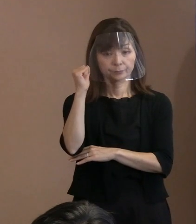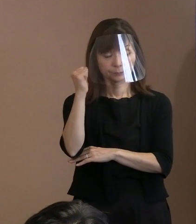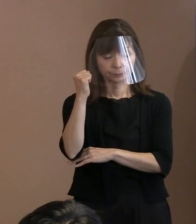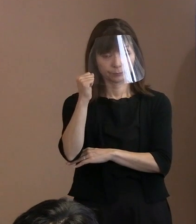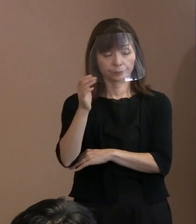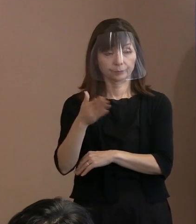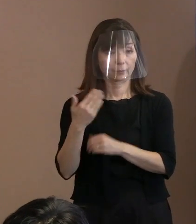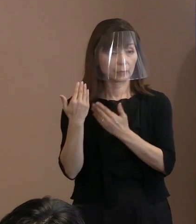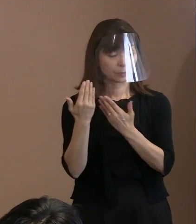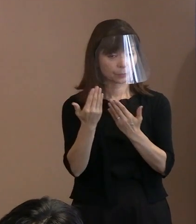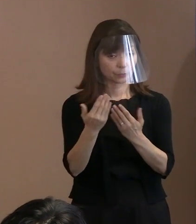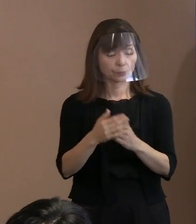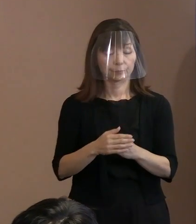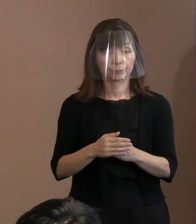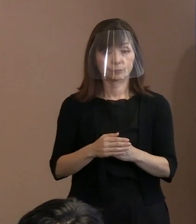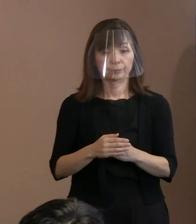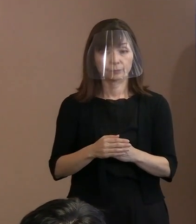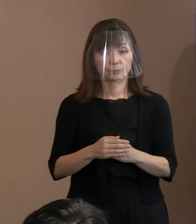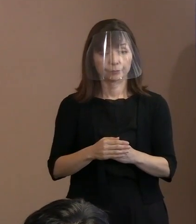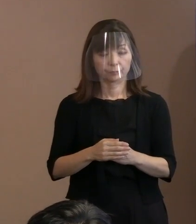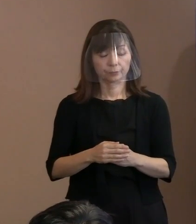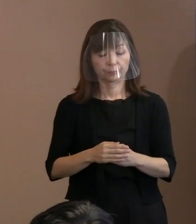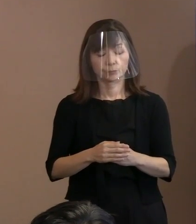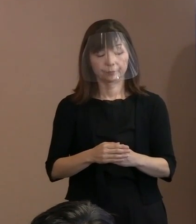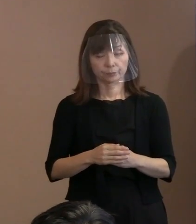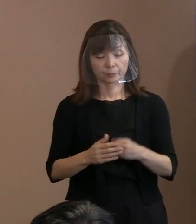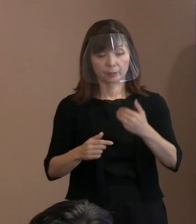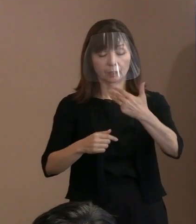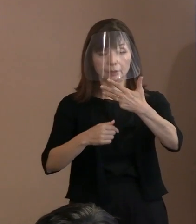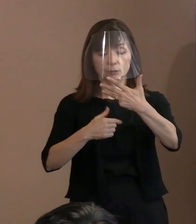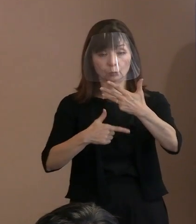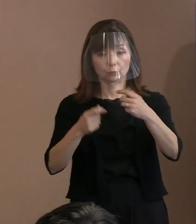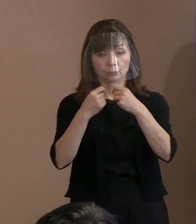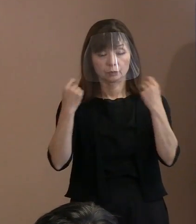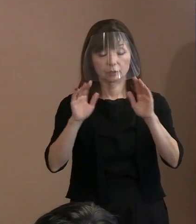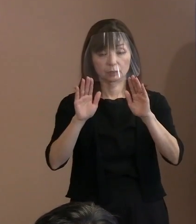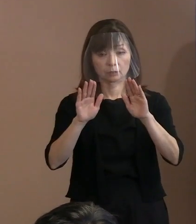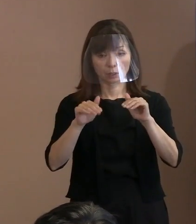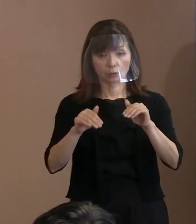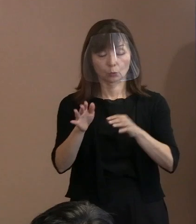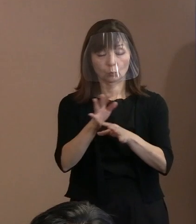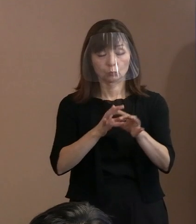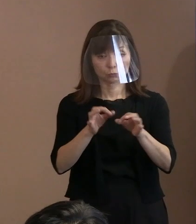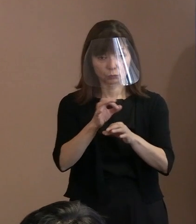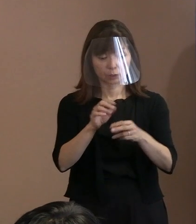(記者)平和記念式典の運営面に関して､ 2点をお伺いします｡